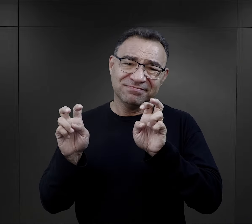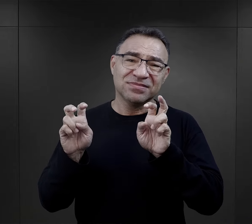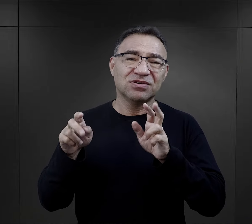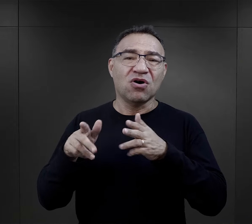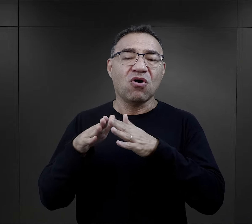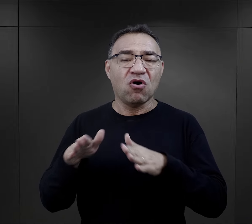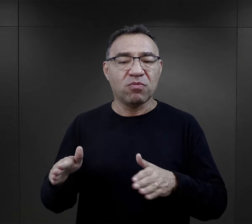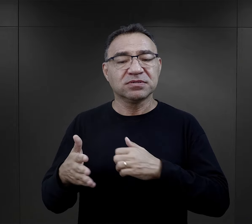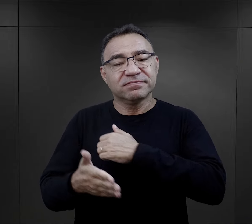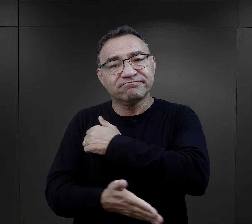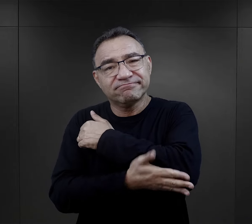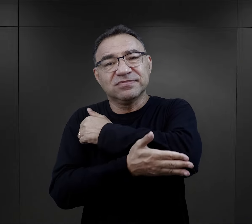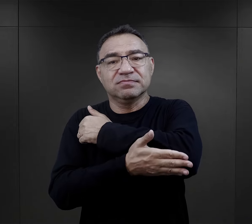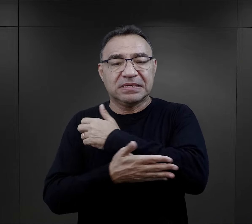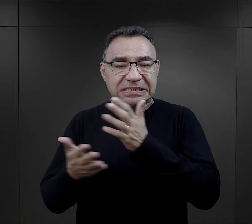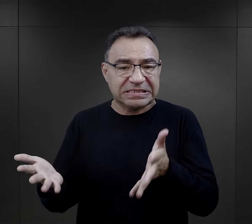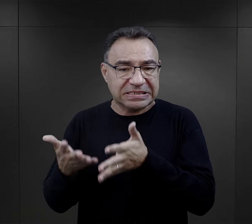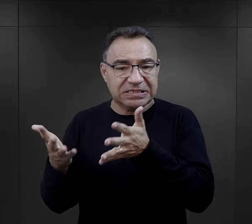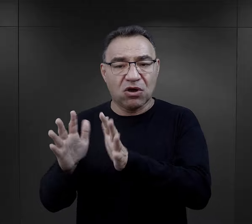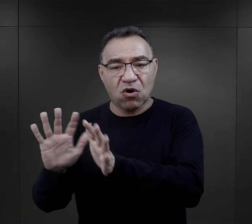przyjaźnić w takim sensie obozowym, wspierać się,